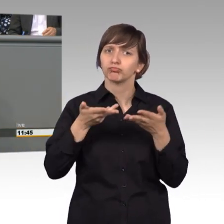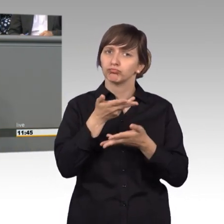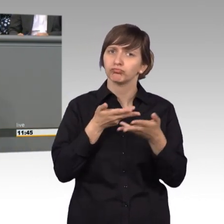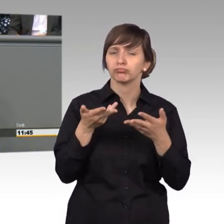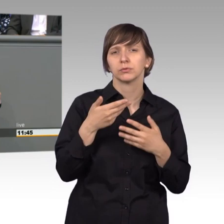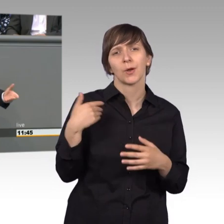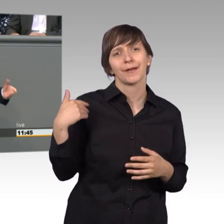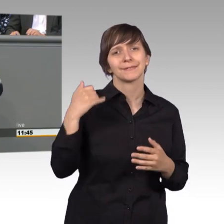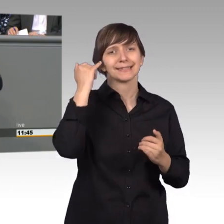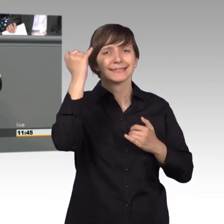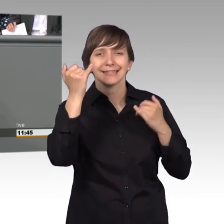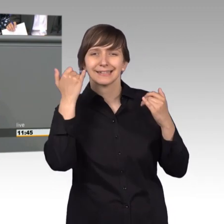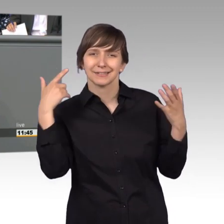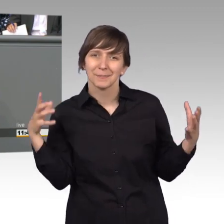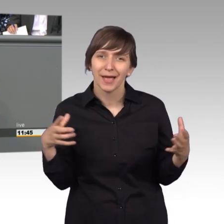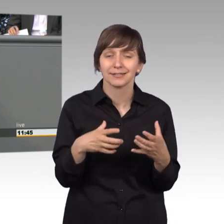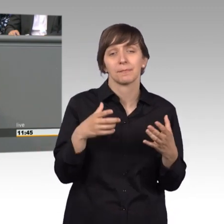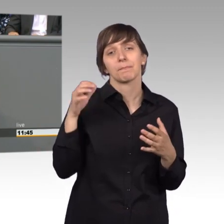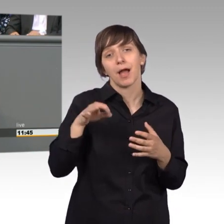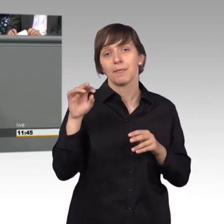Ideen, machmal aus verschiedenen Betrachtungsweisen aber